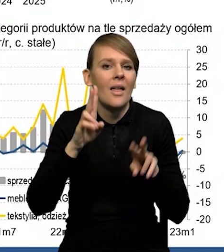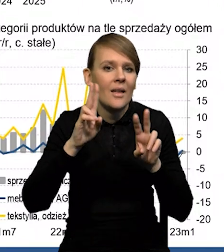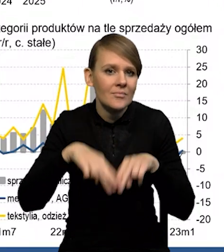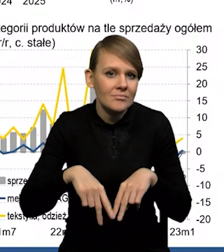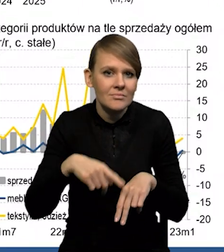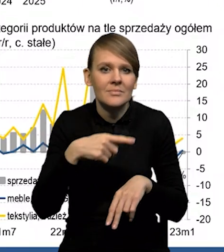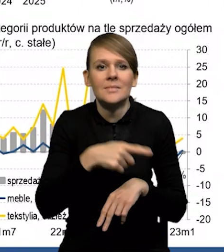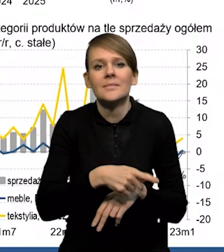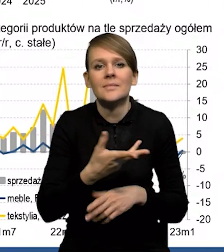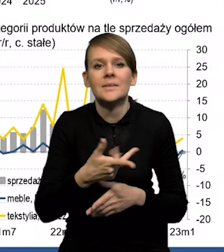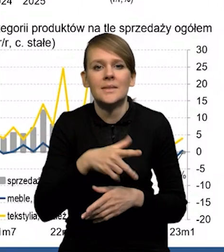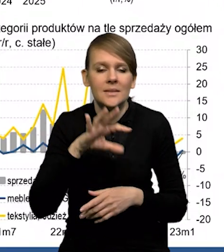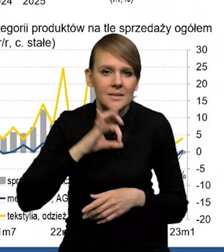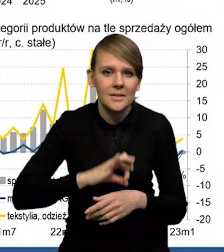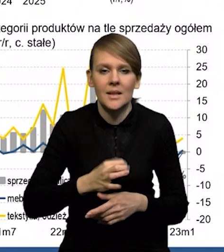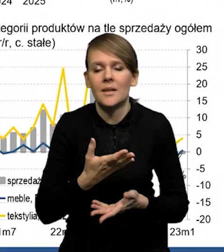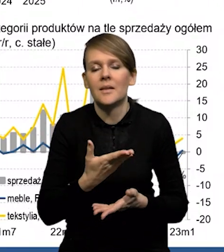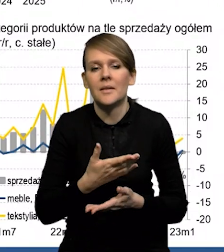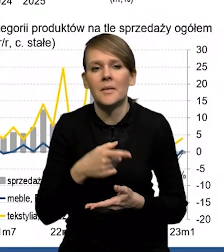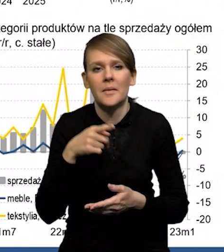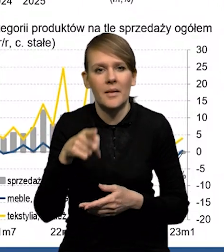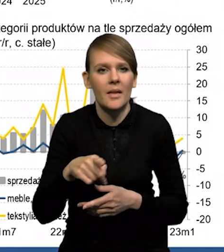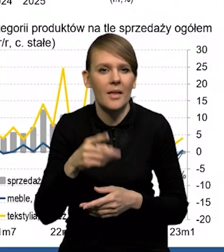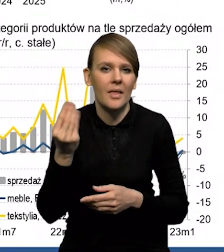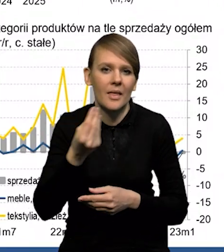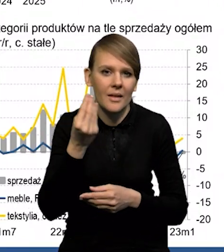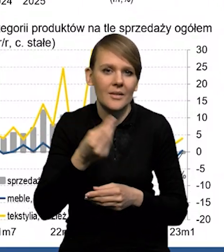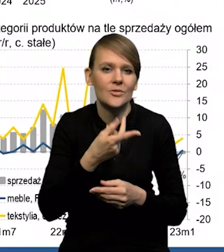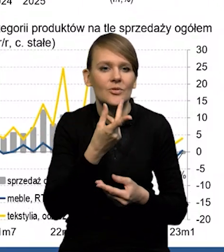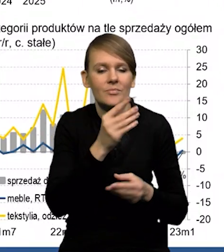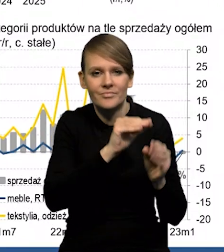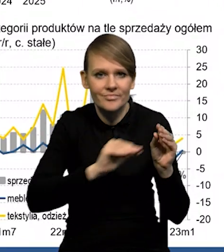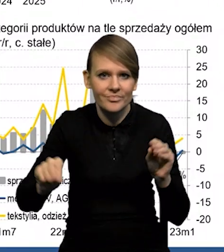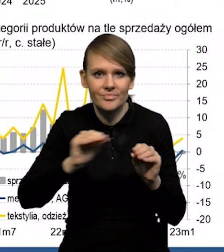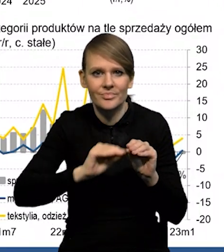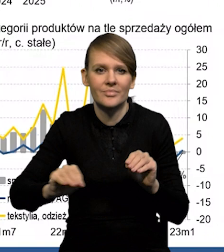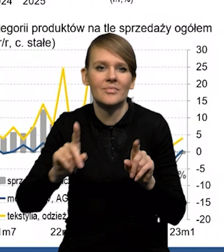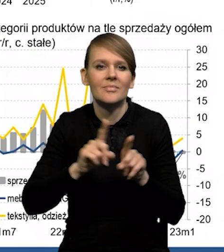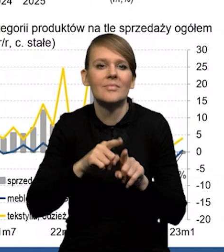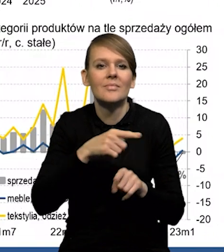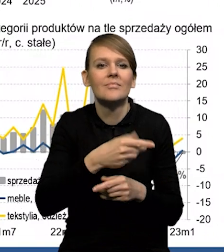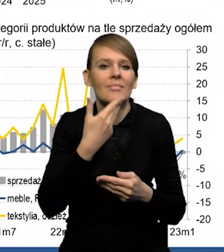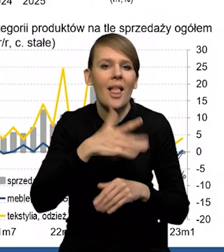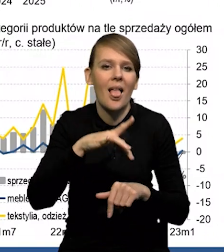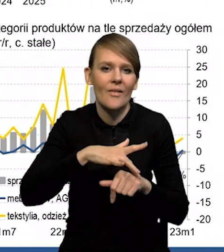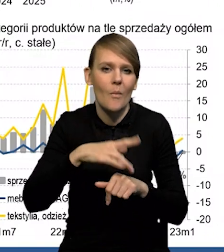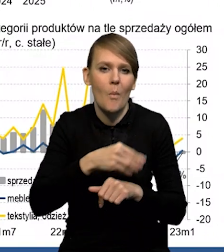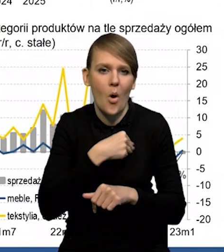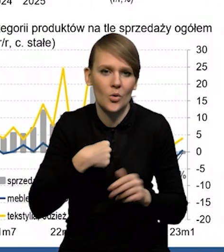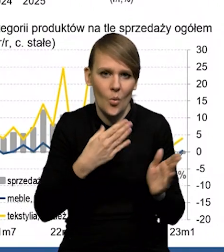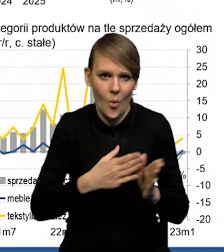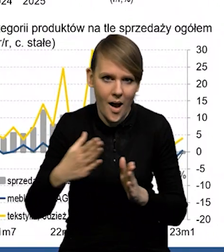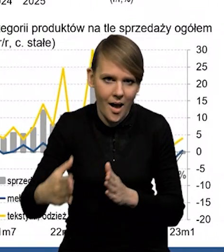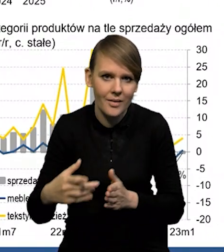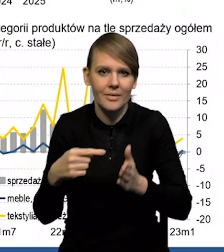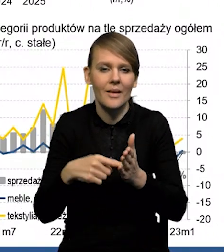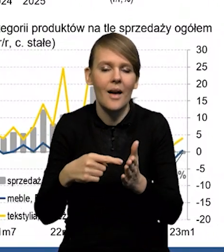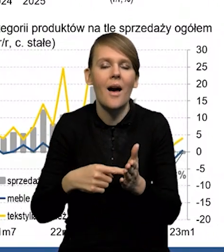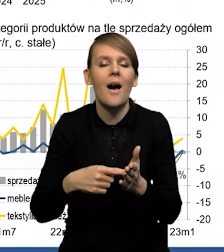Tak naprawdę duża część tego dochodu do dyspozycji to są transfery, odłożone efekty Polskiego Ładu. Także dochód do dyspozycji stosunkowo nisko,